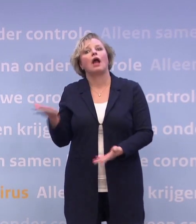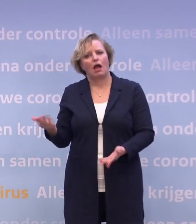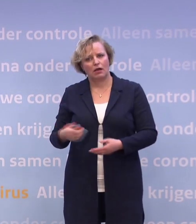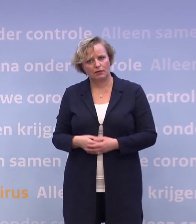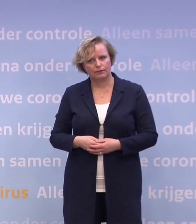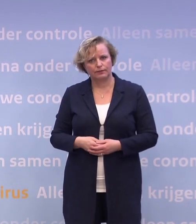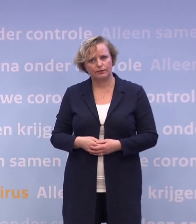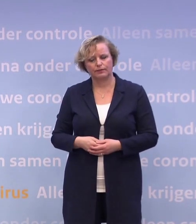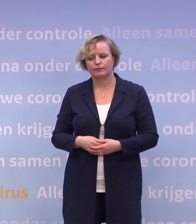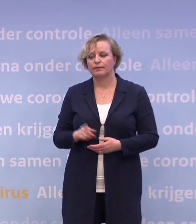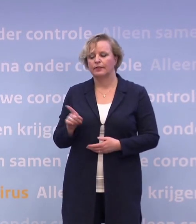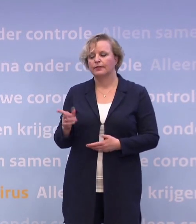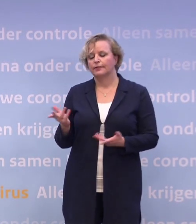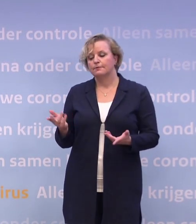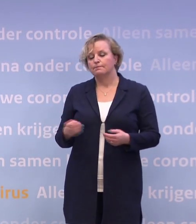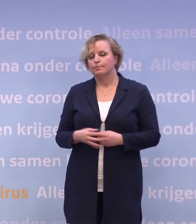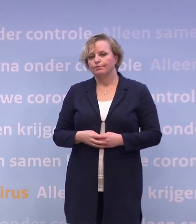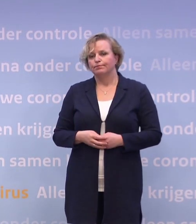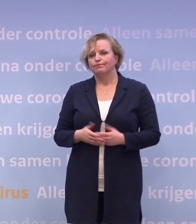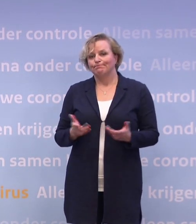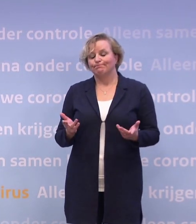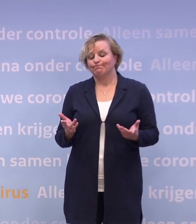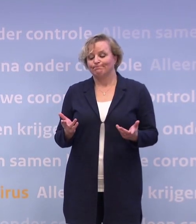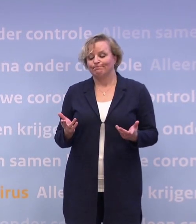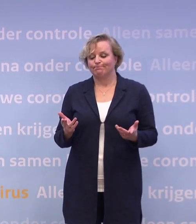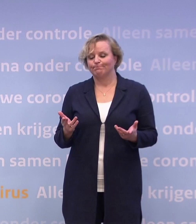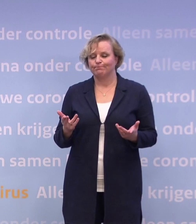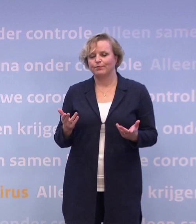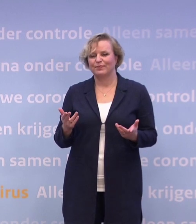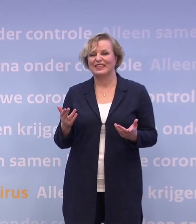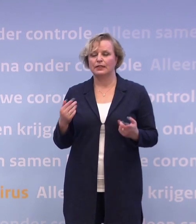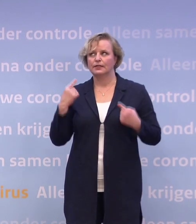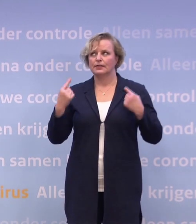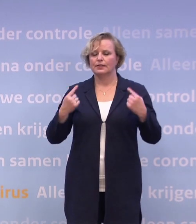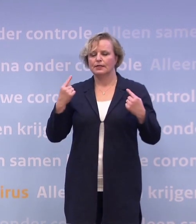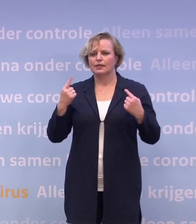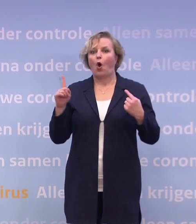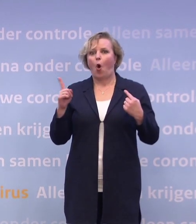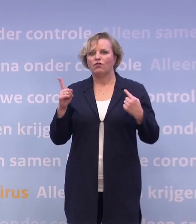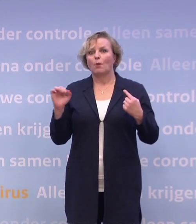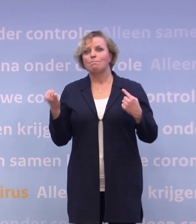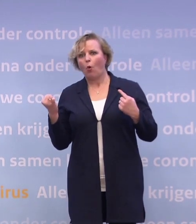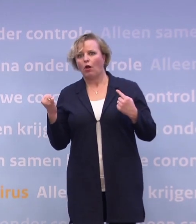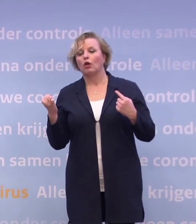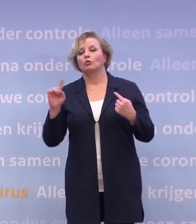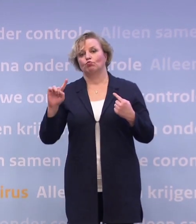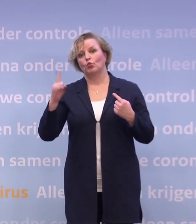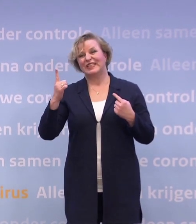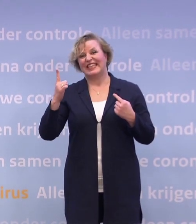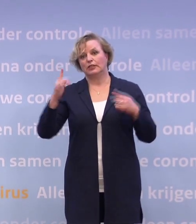Voor al die sectoren geldt dat je pas weer kunt denken aan: wat is er mogelijk... ...als je terug bent naar die tien...